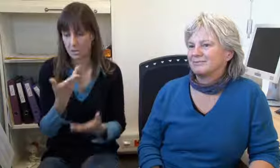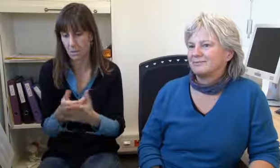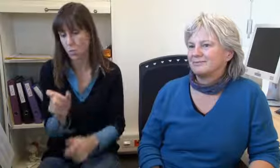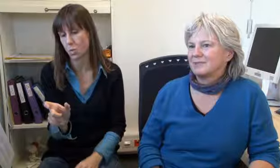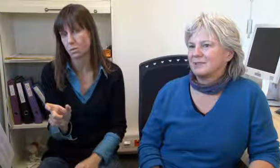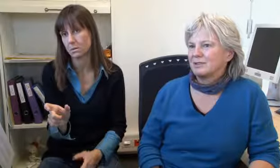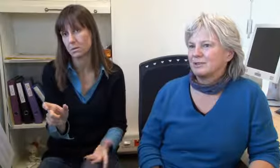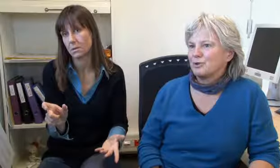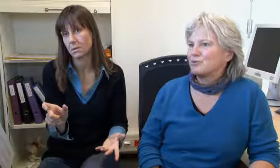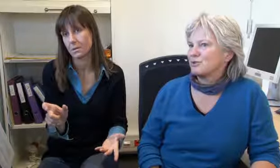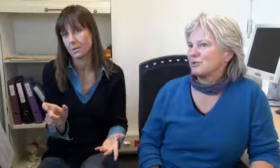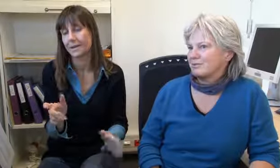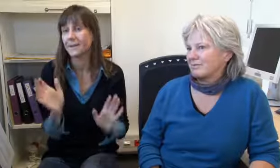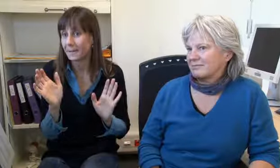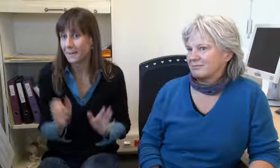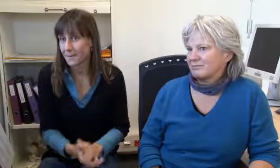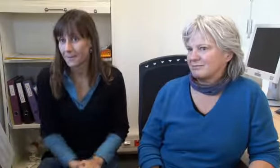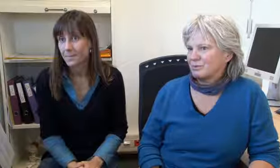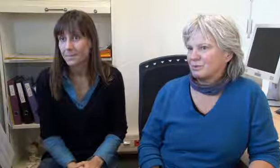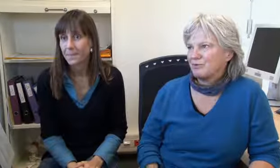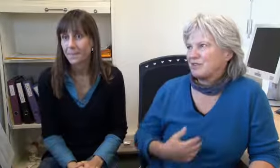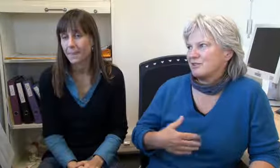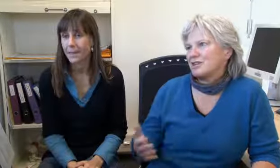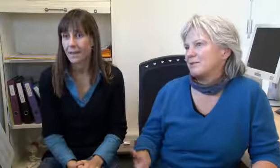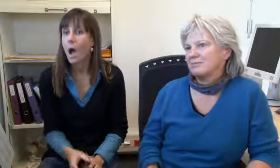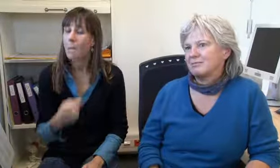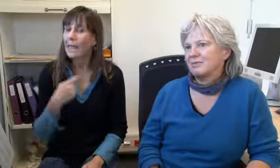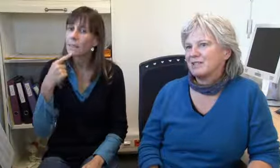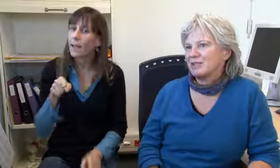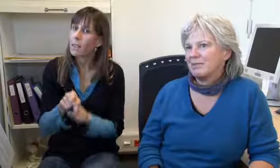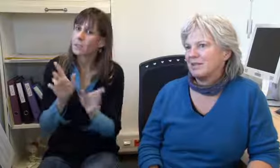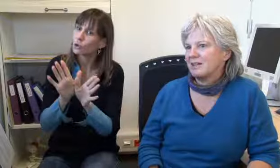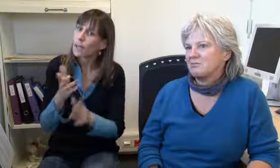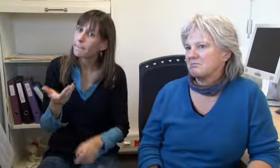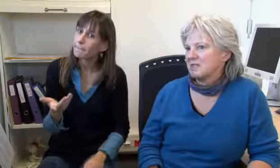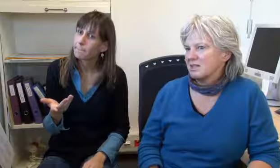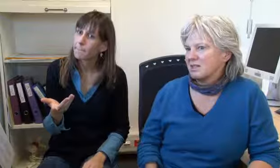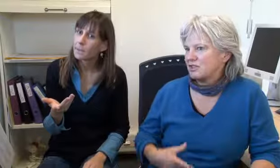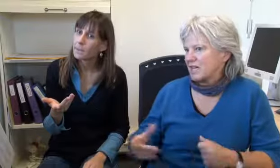er ist sehr wütend und er sagt das, ja. Und so, ich finde es nicht schlimm, ich finde es